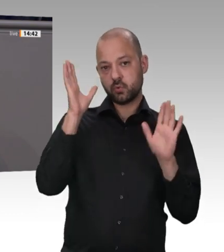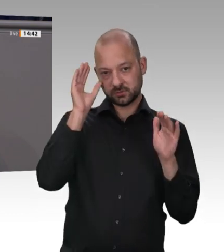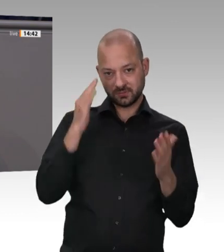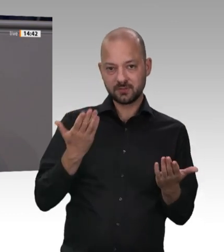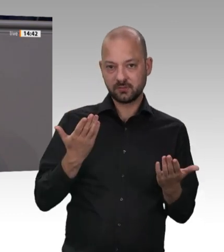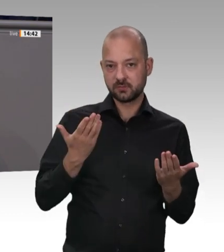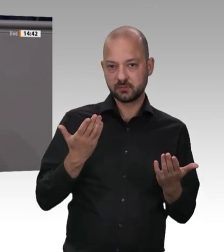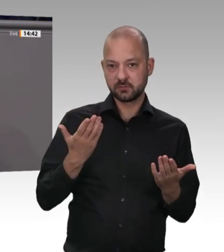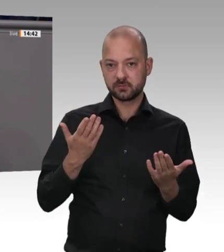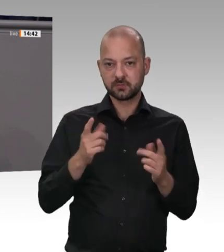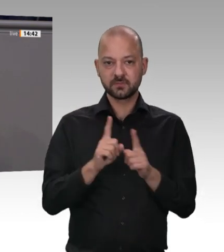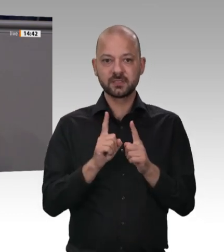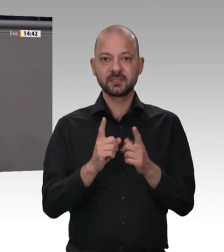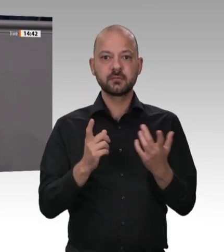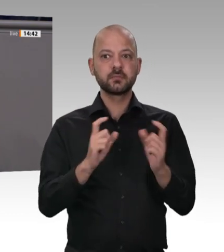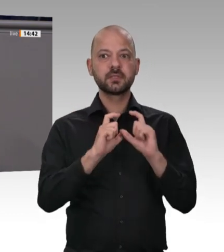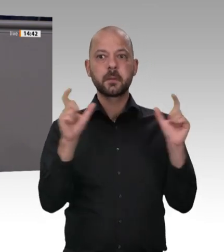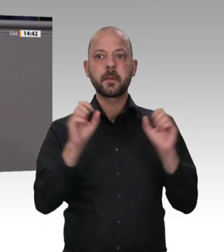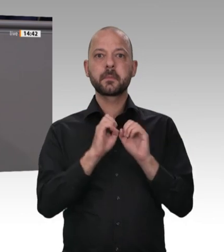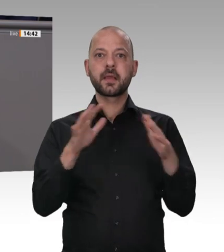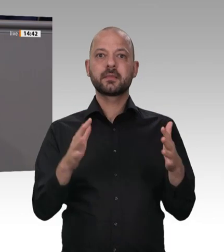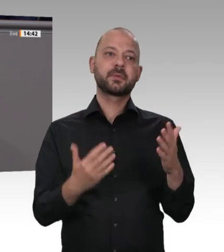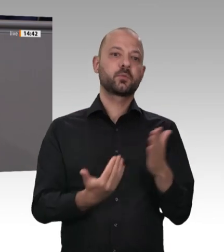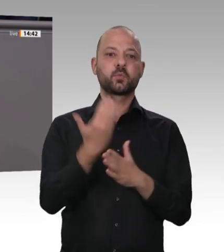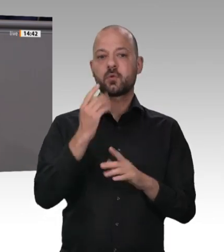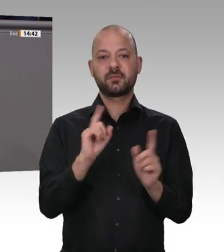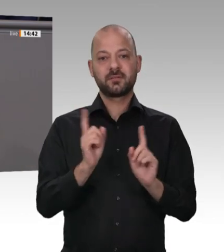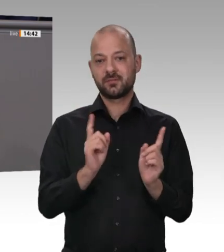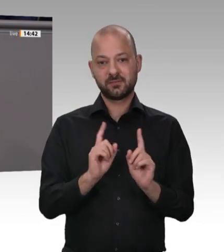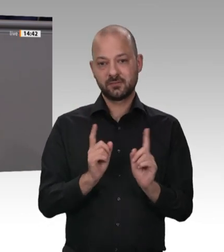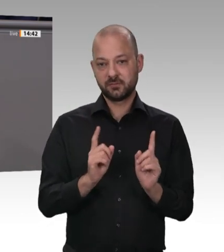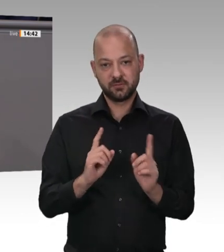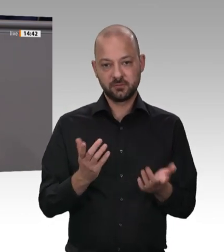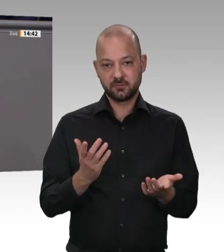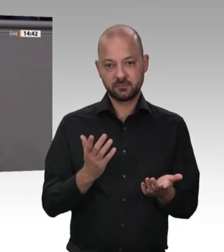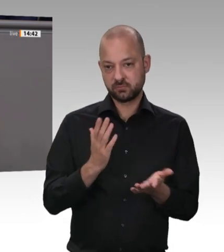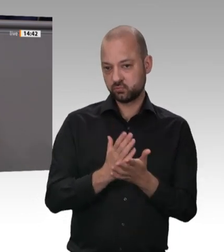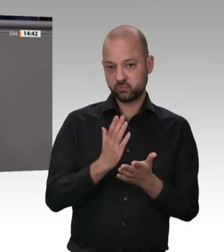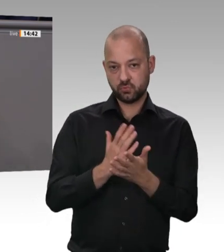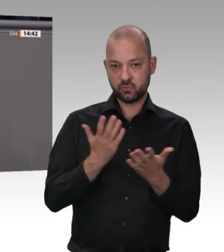und vieles Weitere. Wer trägt eigentlich die Kosten dieser Pandemiefälle? Wer bezahlt das eigentlich? Nachdem